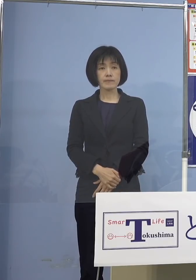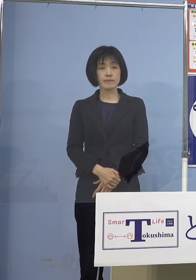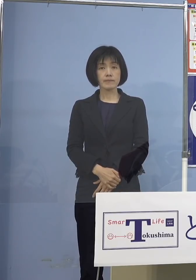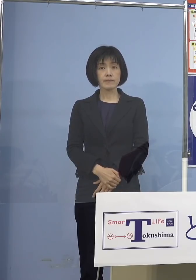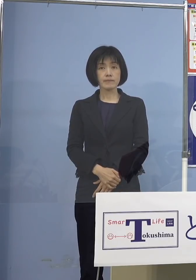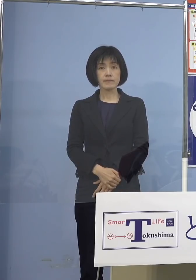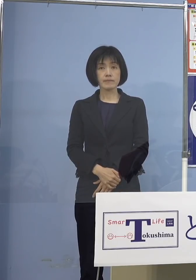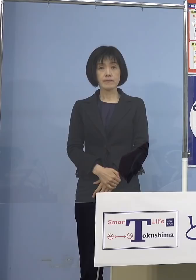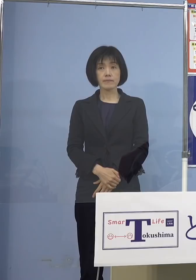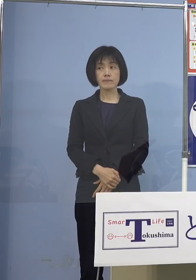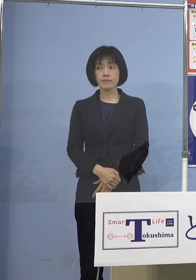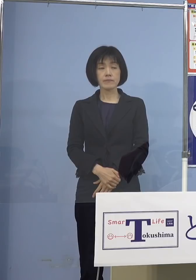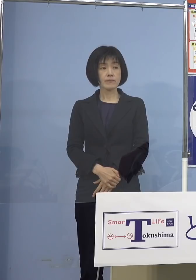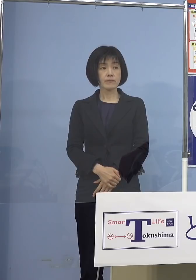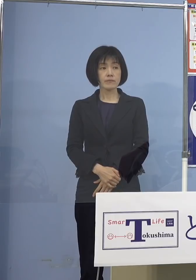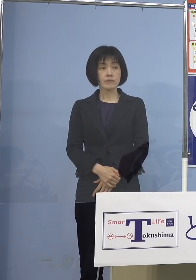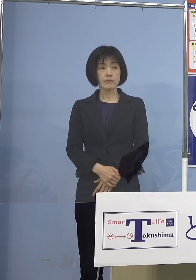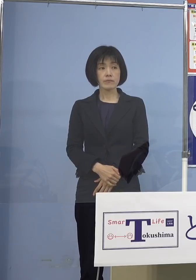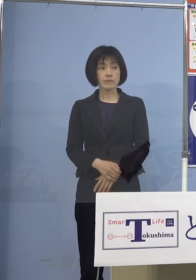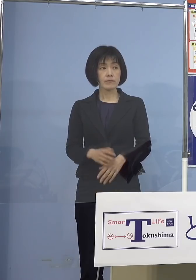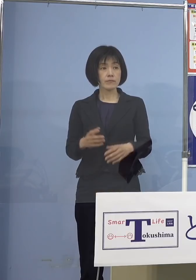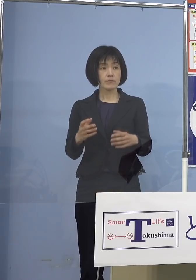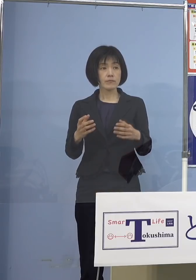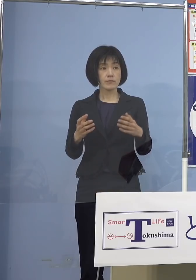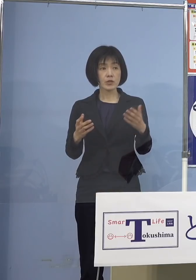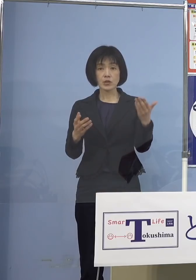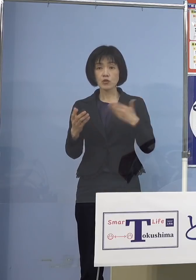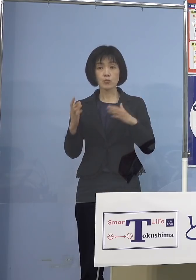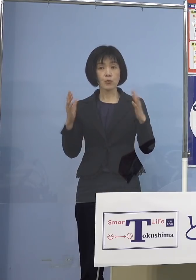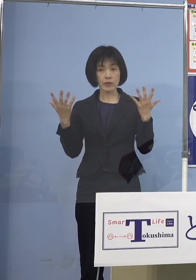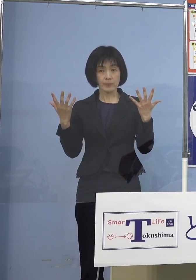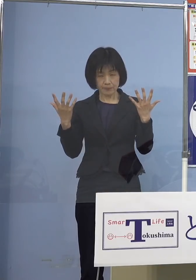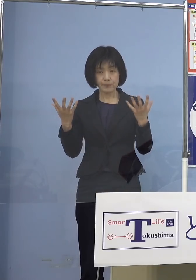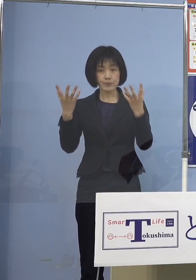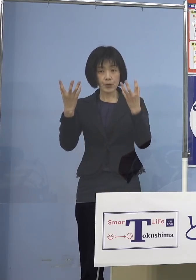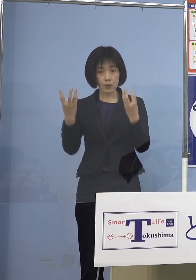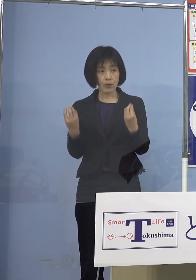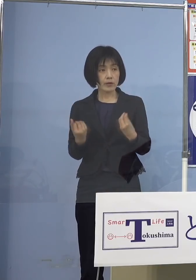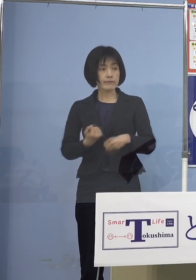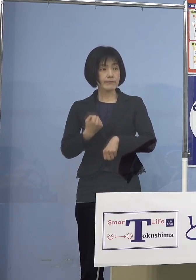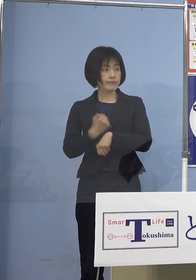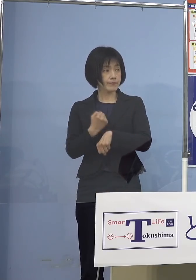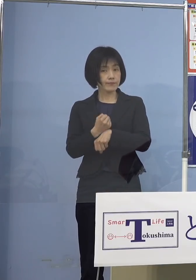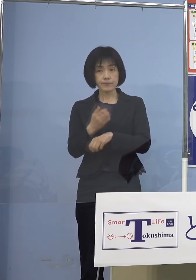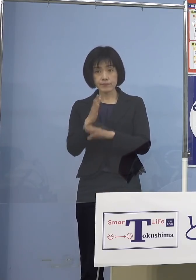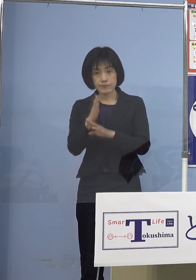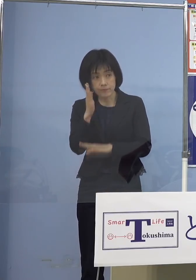（幹事社） では、よろしいですか ありがとうございました （知事） はい、よろしくお願いいたします